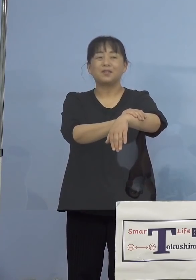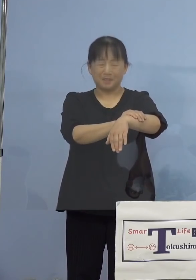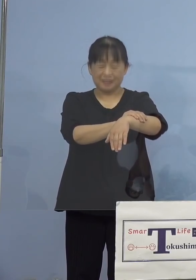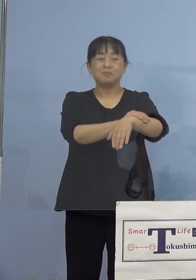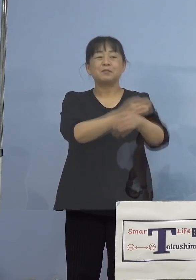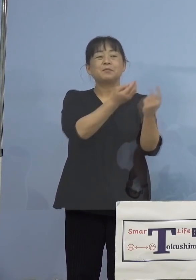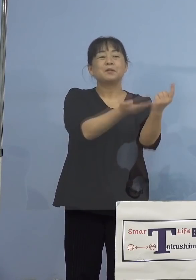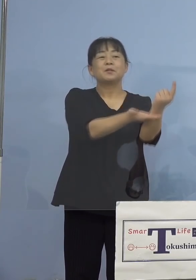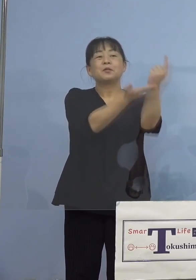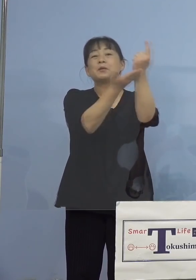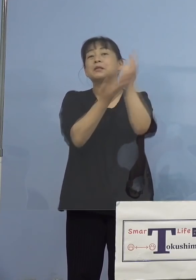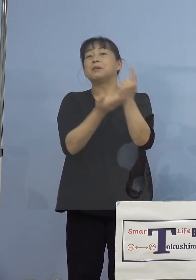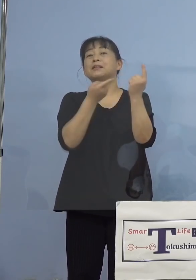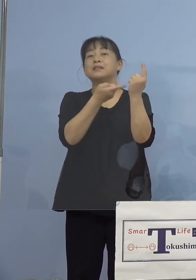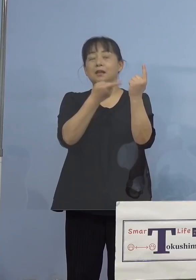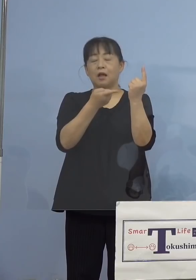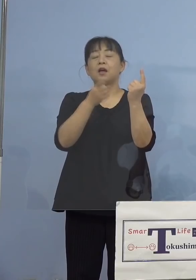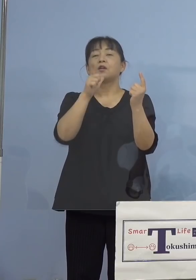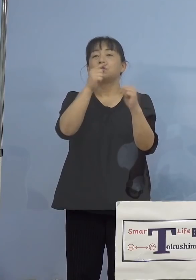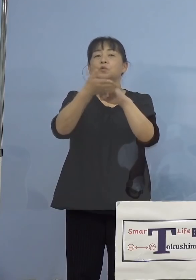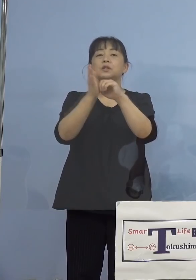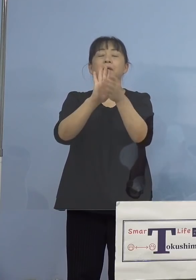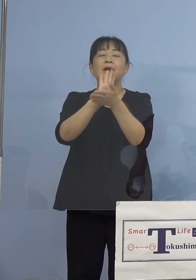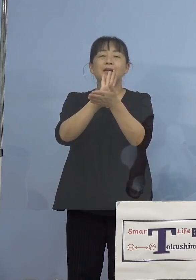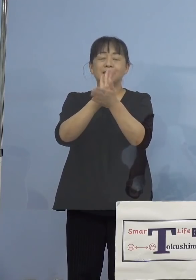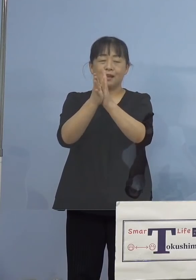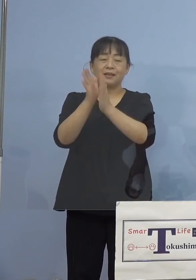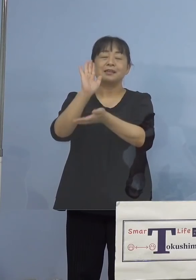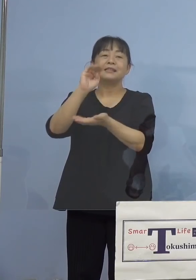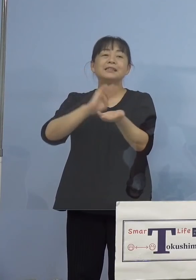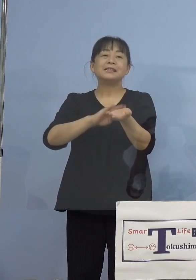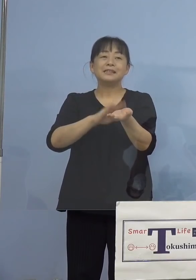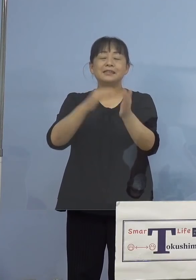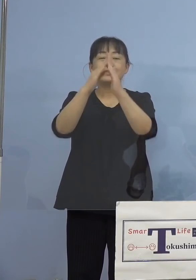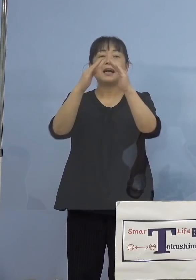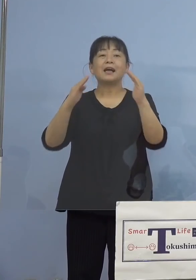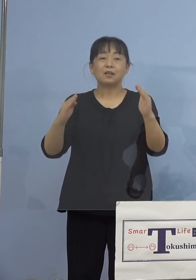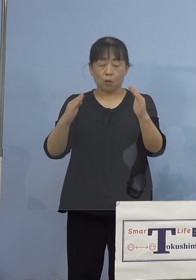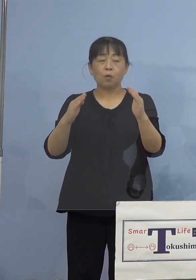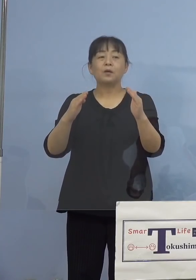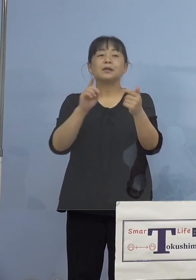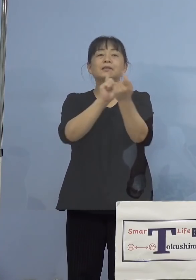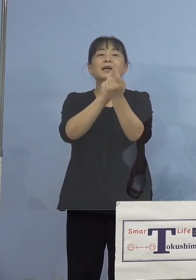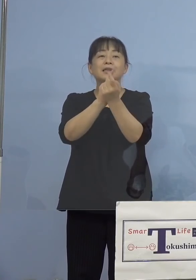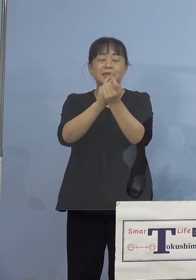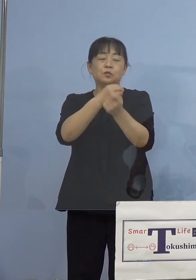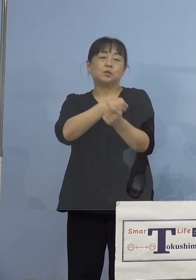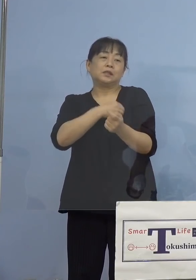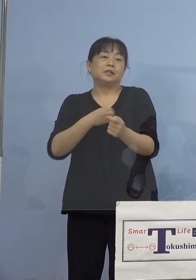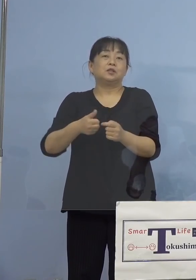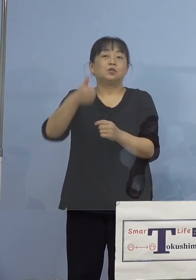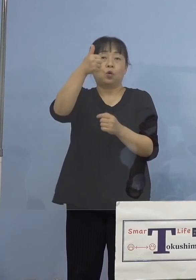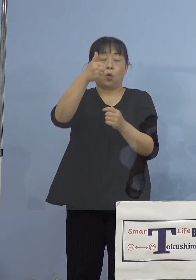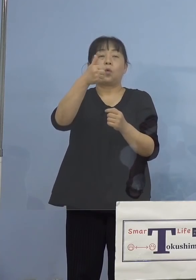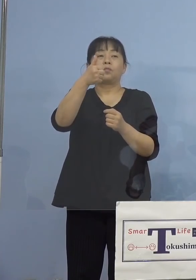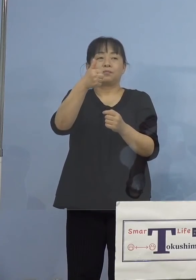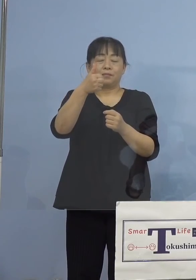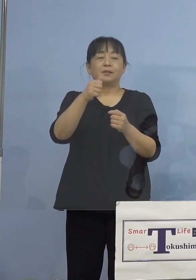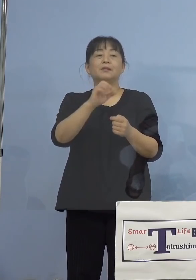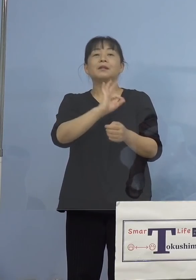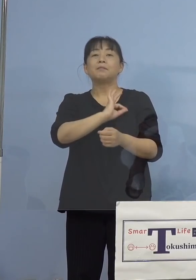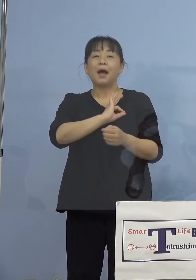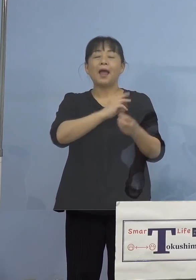徳島県医師会の感染症対策委員会 委員長さんであります、医師の田山先生に